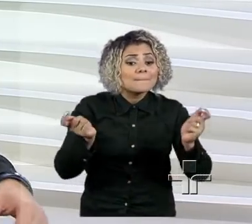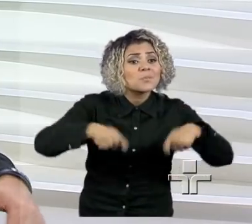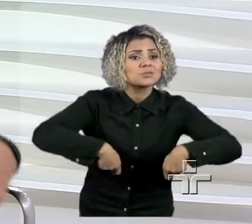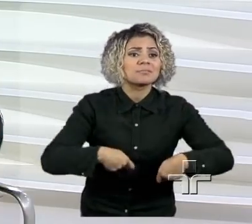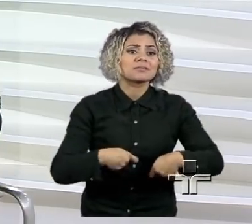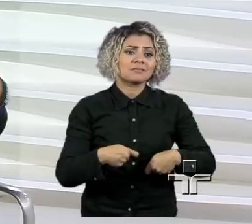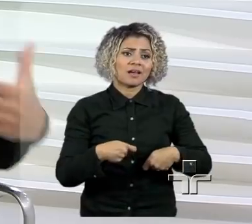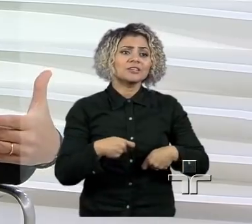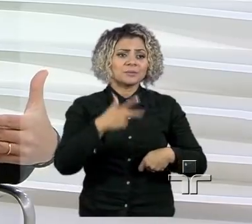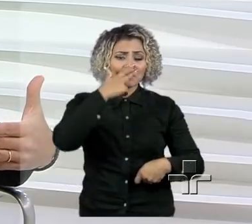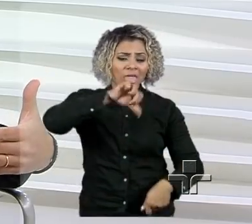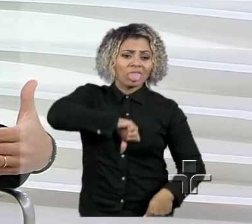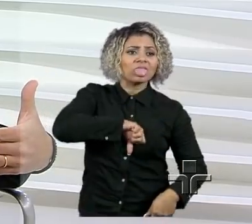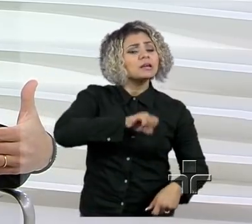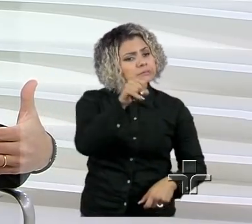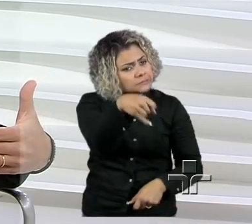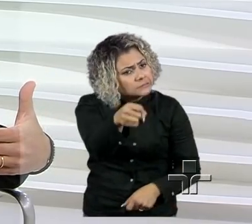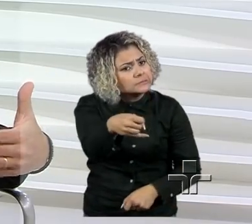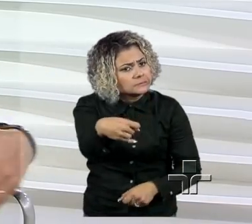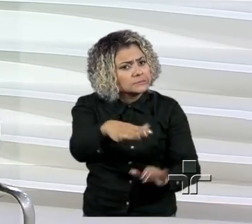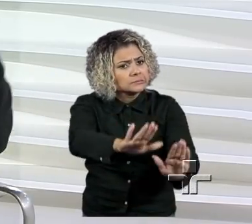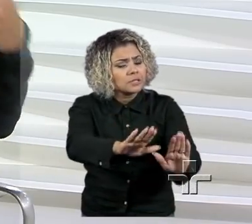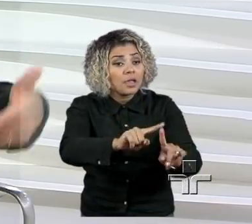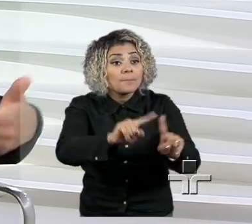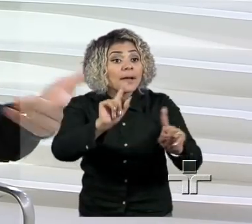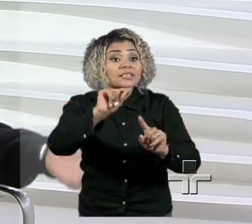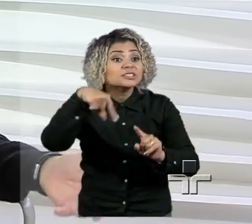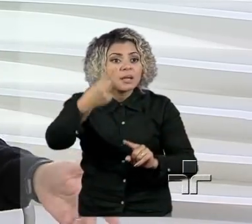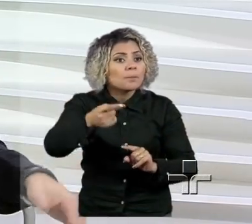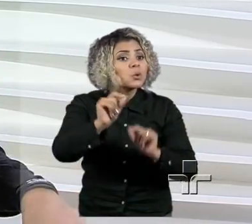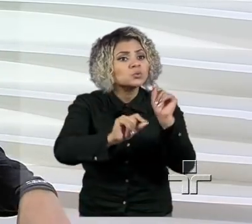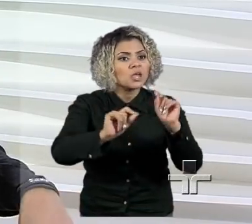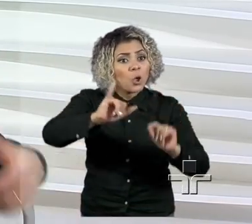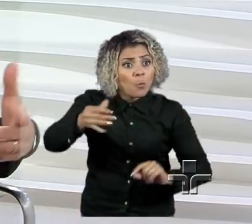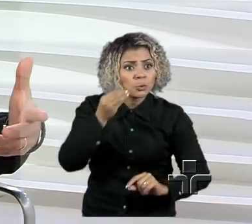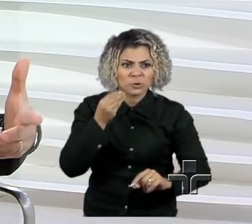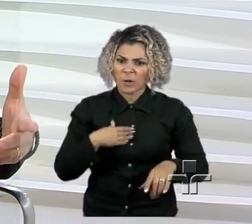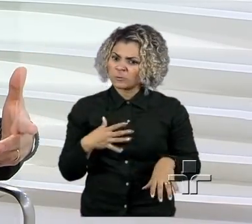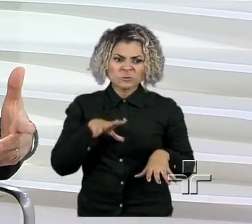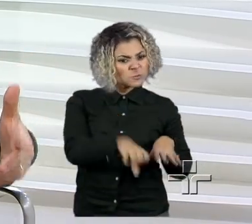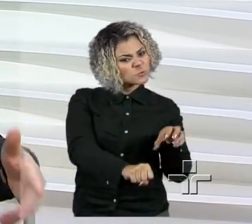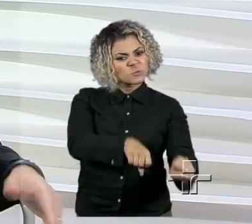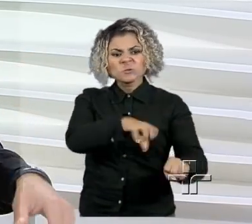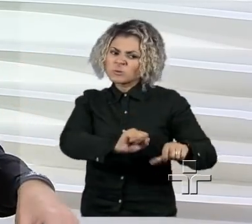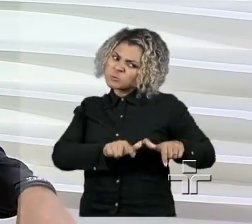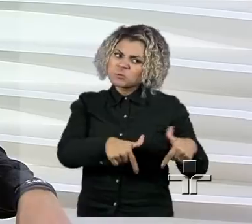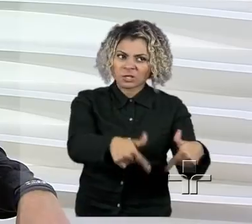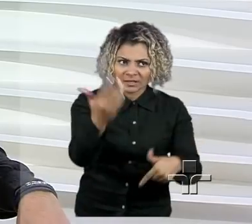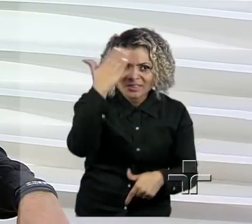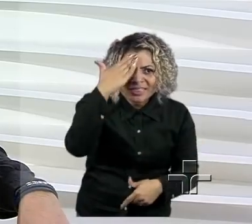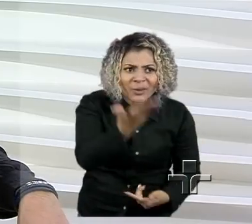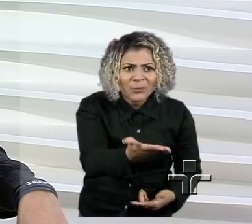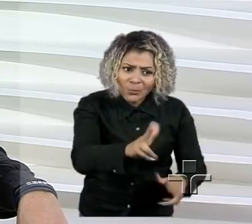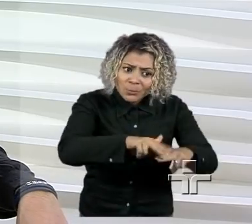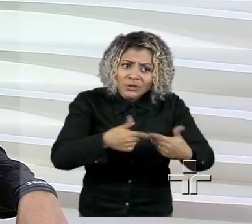Mas isso, depois, acaba virando uma grande oportunidade, se é que eu me fiz entender, né?